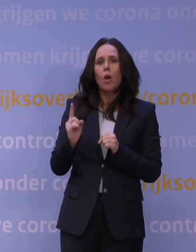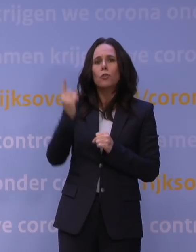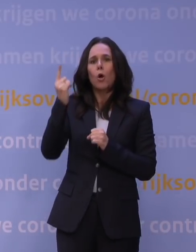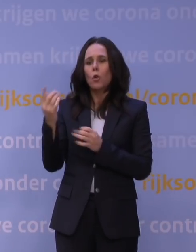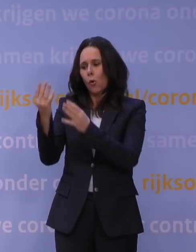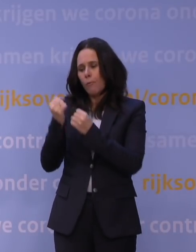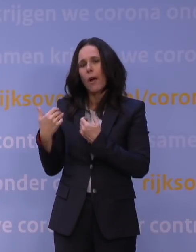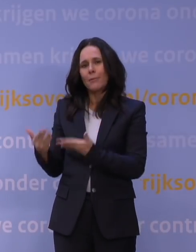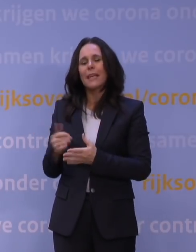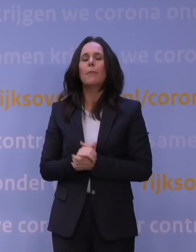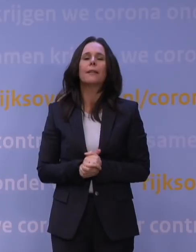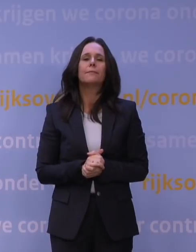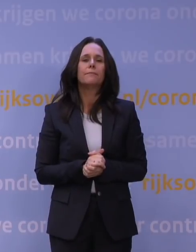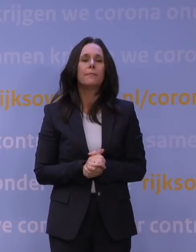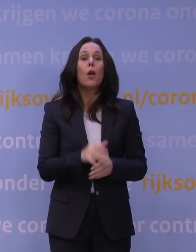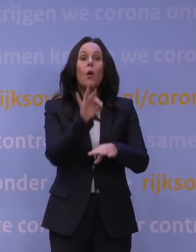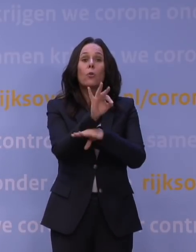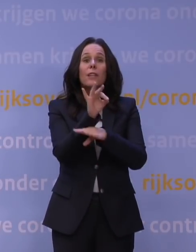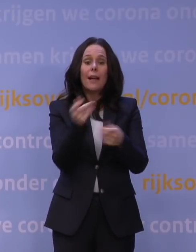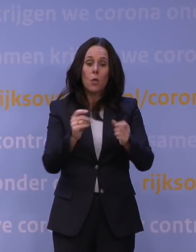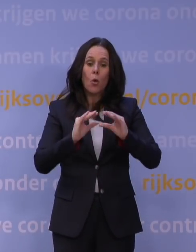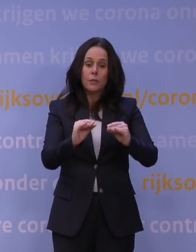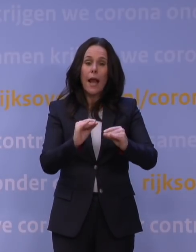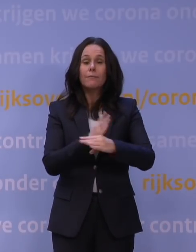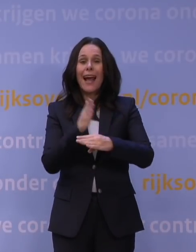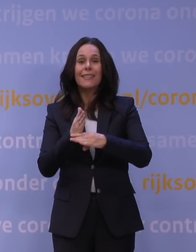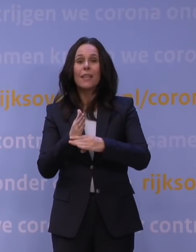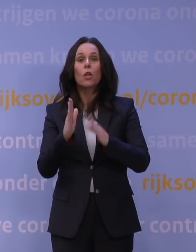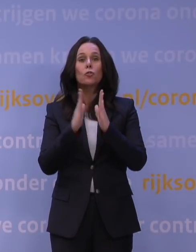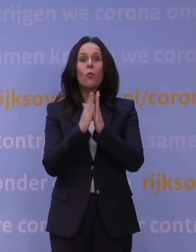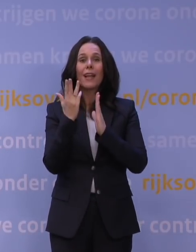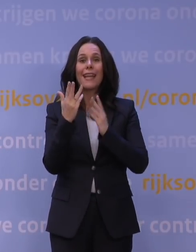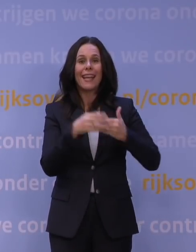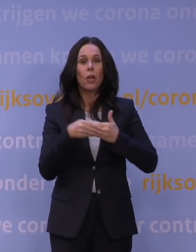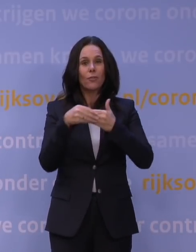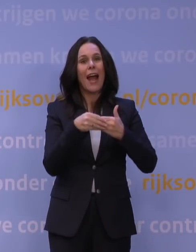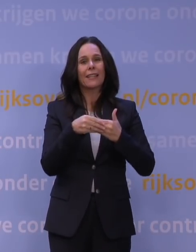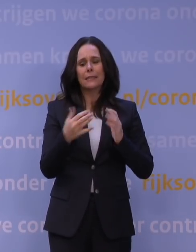Voor het onderwijs stellen we de einddatum van de lockdown op zondag 9 januari, omdat iedereen na de kerstvakantie